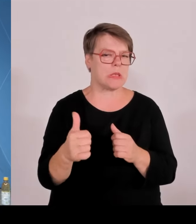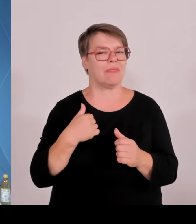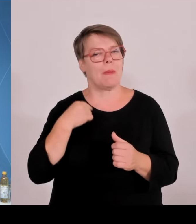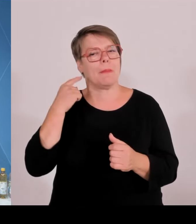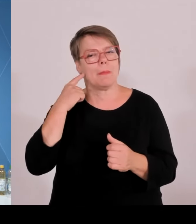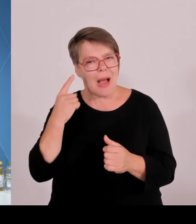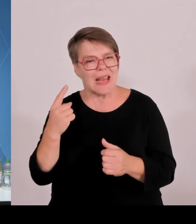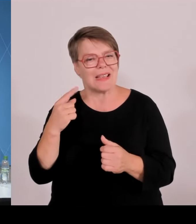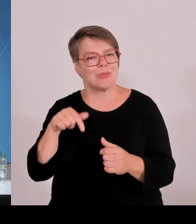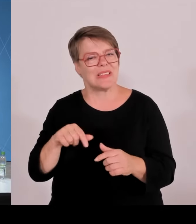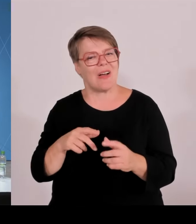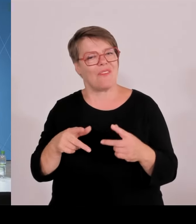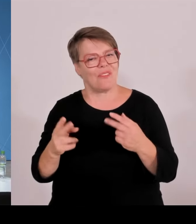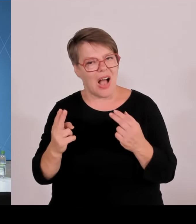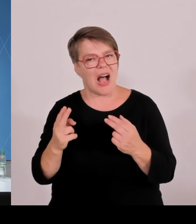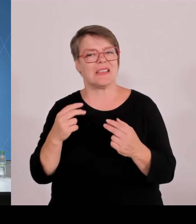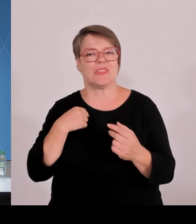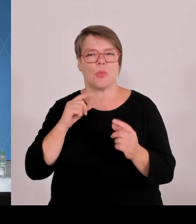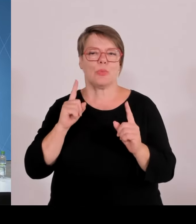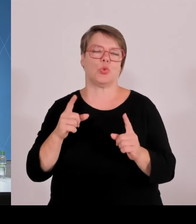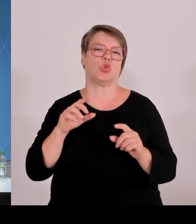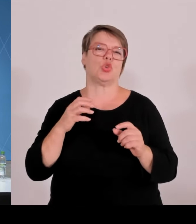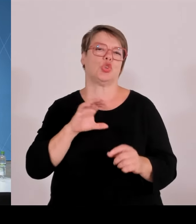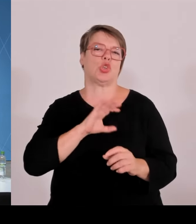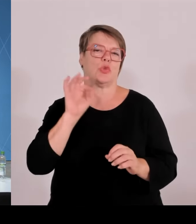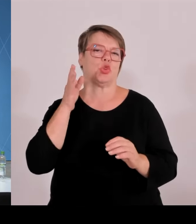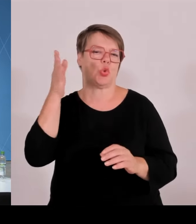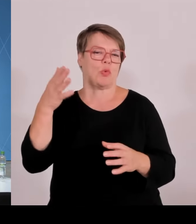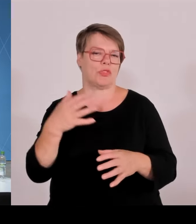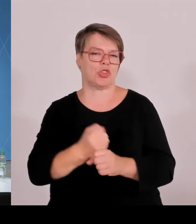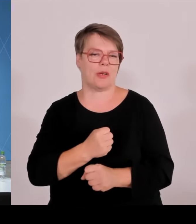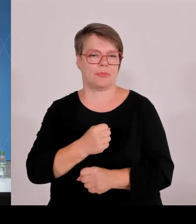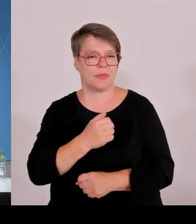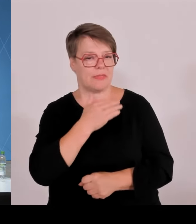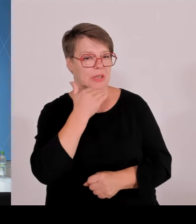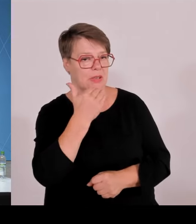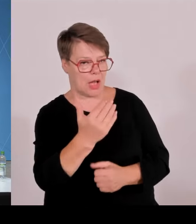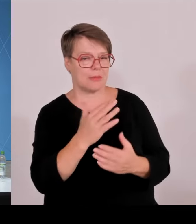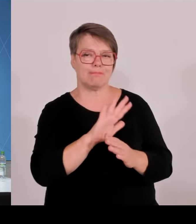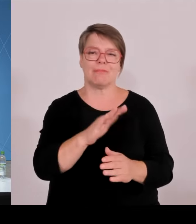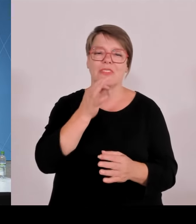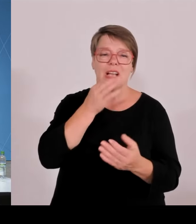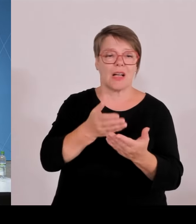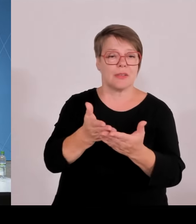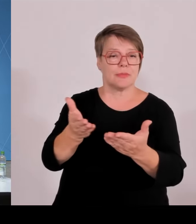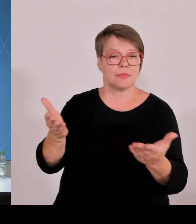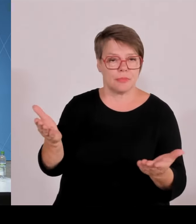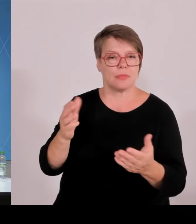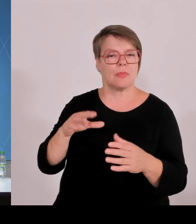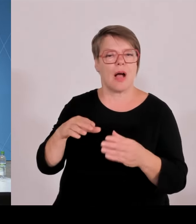Herr Aiwanger, zur Beteiligung. Zum Beteiligungsgesetz. Eine Klarstellung haben Sie gesagt 0,1 %.